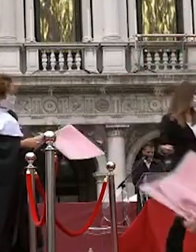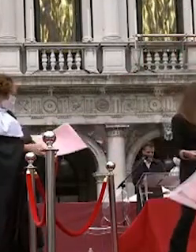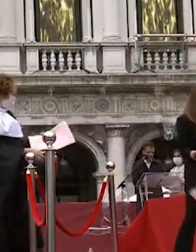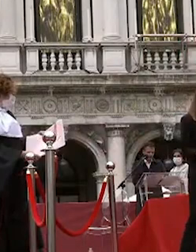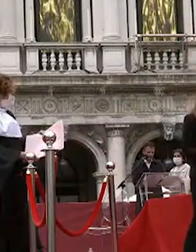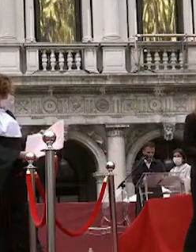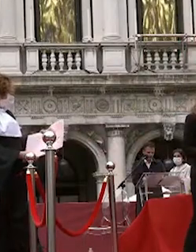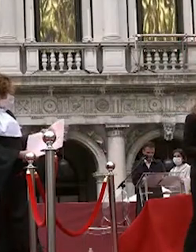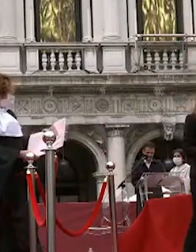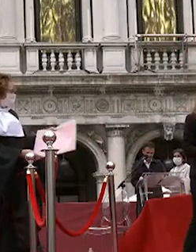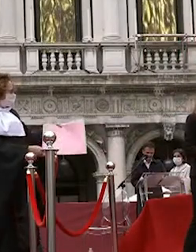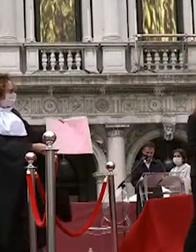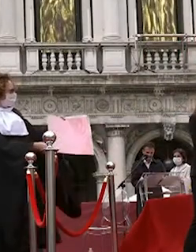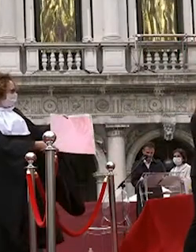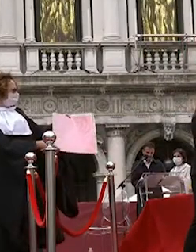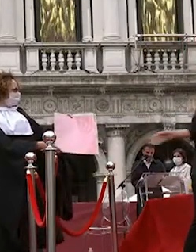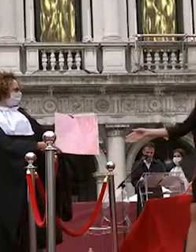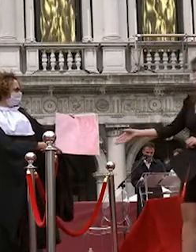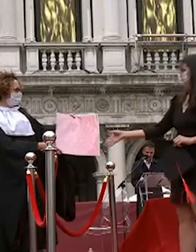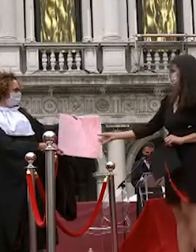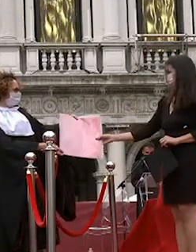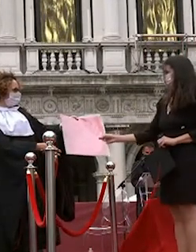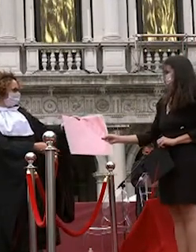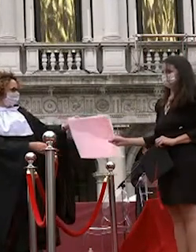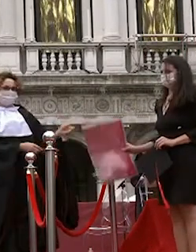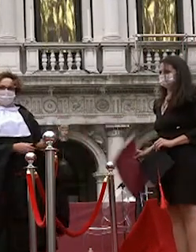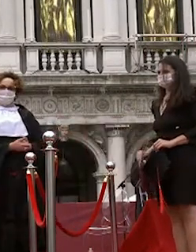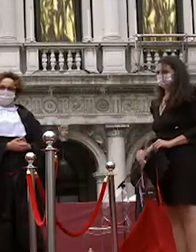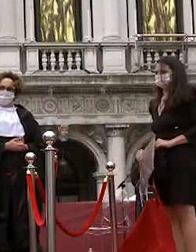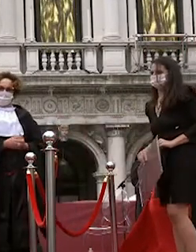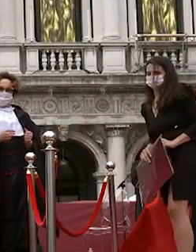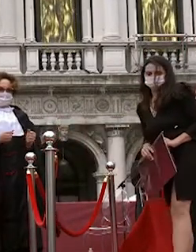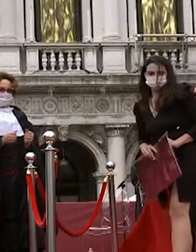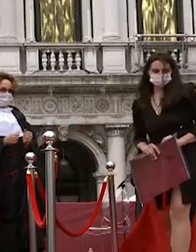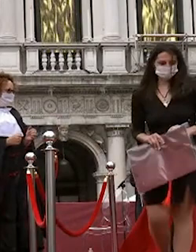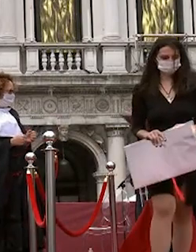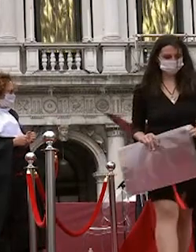noemi comies marcello flavio piccirillo